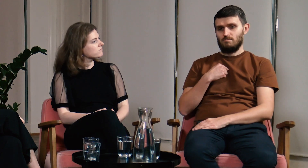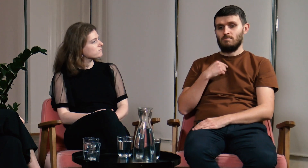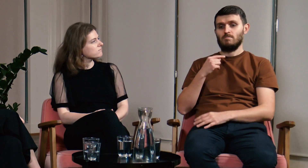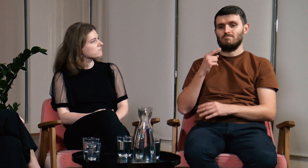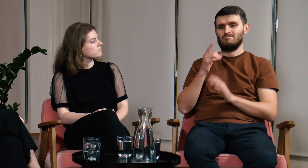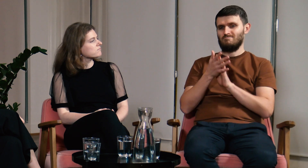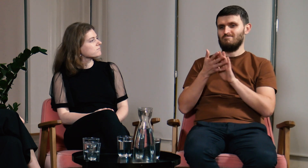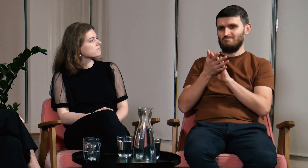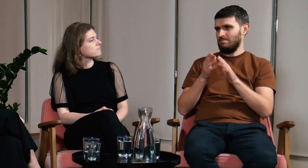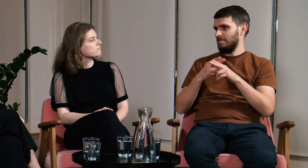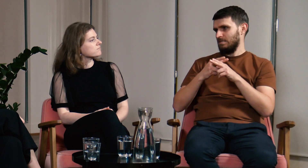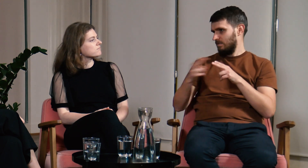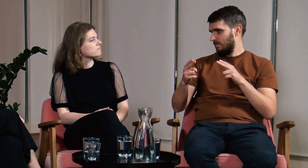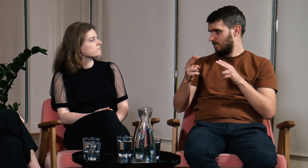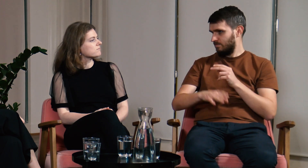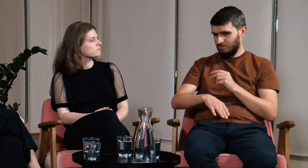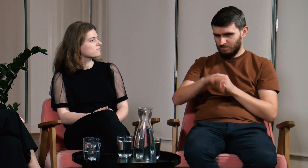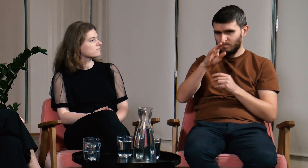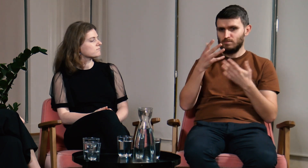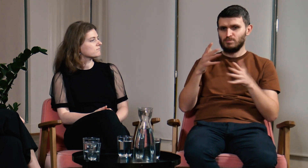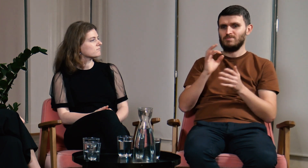Ł: Ja pochodzę z Głuchej rodziny, migałem od dziecka.